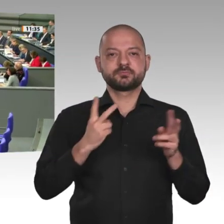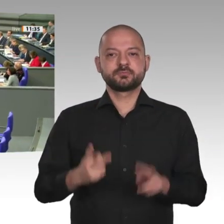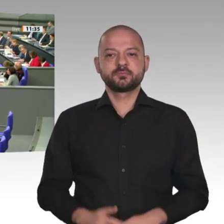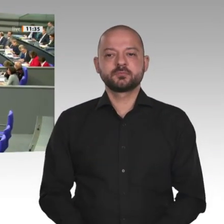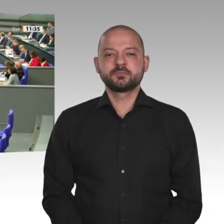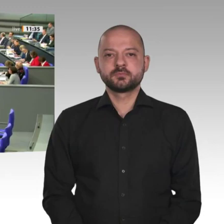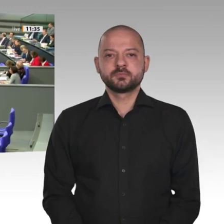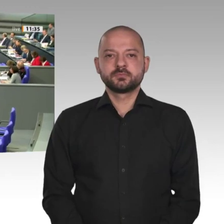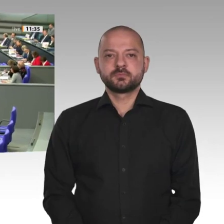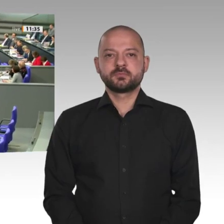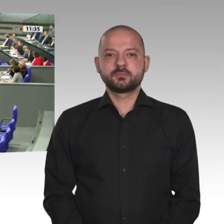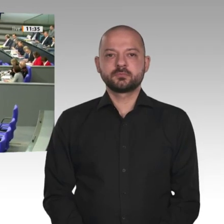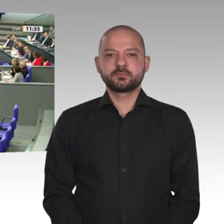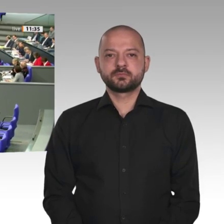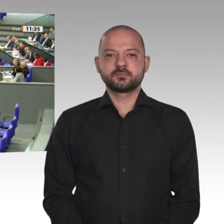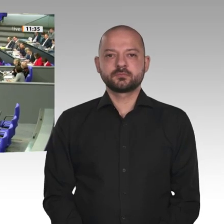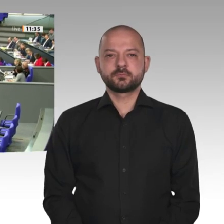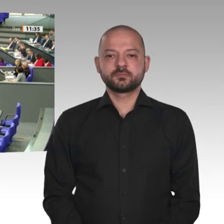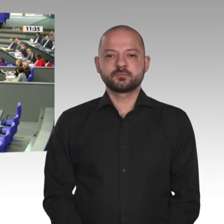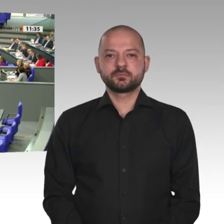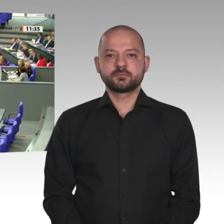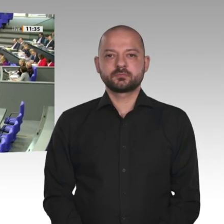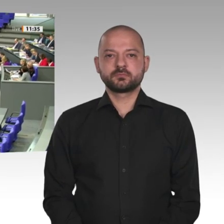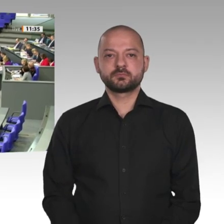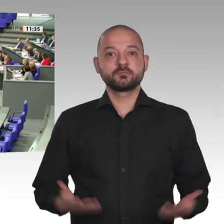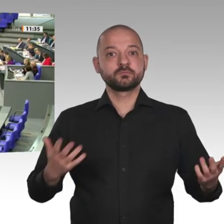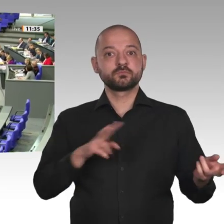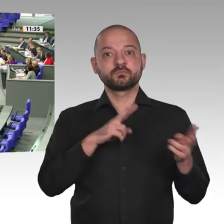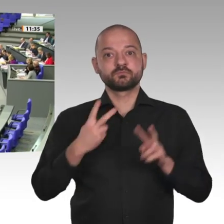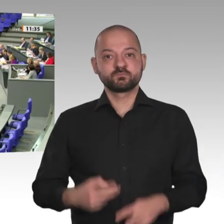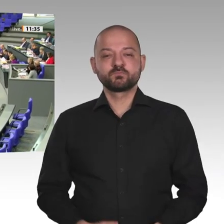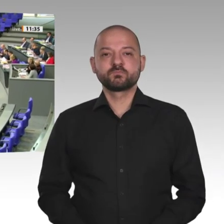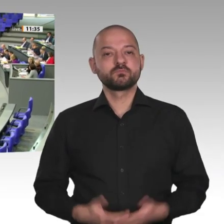Sehr geehrte Frau Präsidentin! Liebe Kolleginnen und Kollegen!